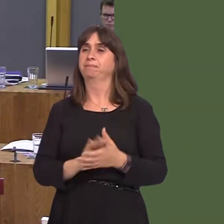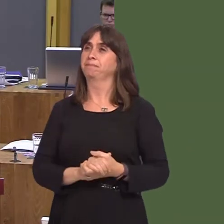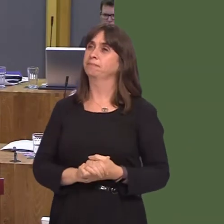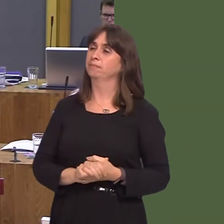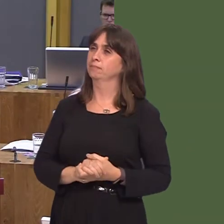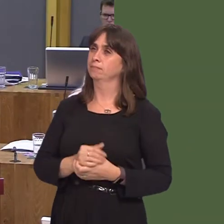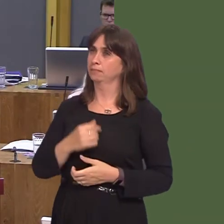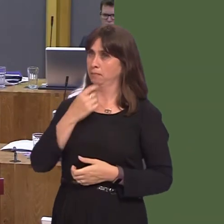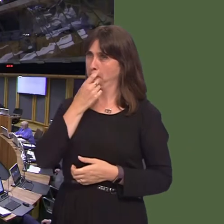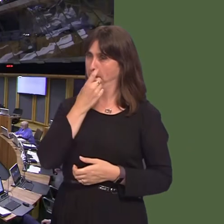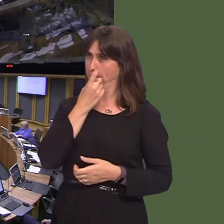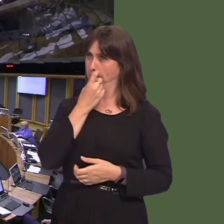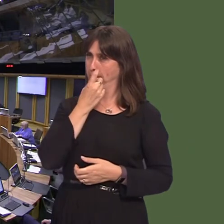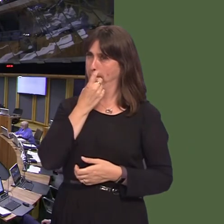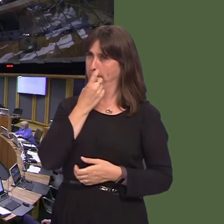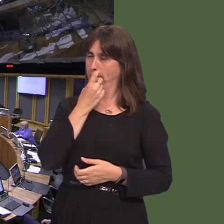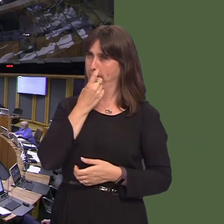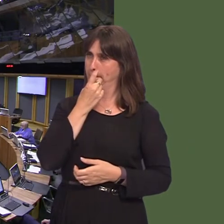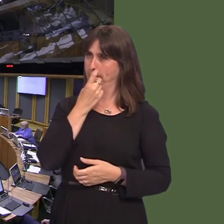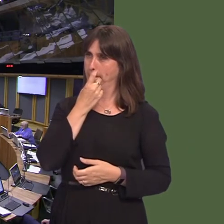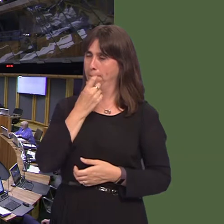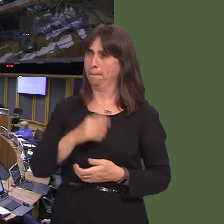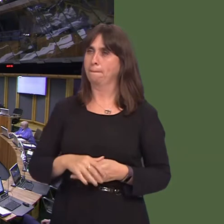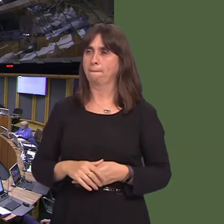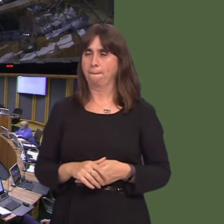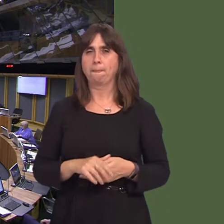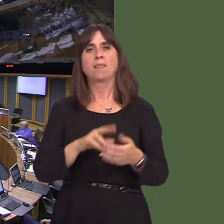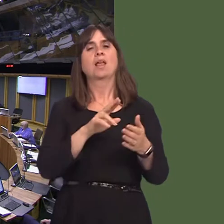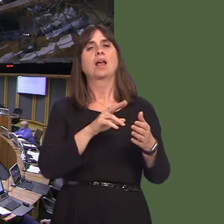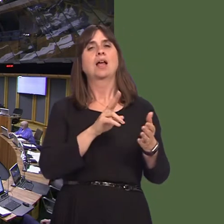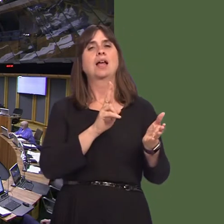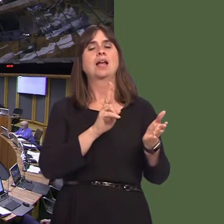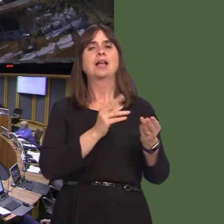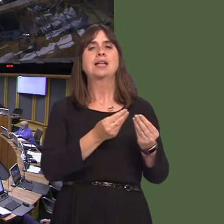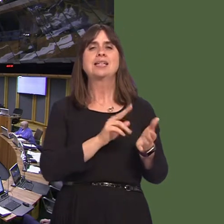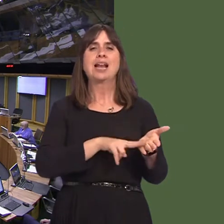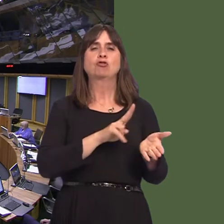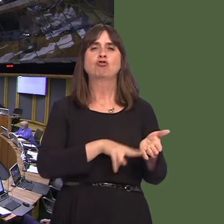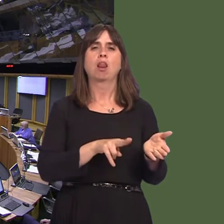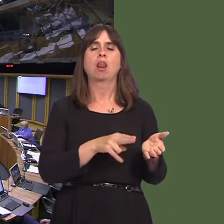Bethan Sayed AM: 5. A wnaiff y Prif Weinidog roi'r wybodaeth ddiweddaraf am adolygiad Cyfoeth Naturiol Cymru o saethu ar y tir y mae'n ei reoli. OAQ52335